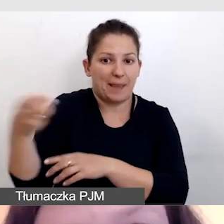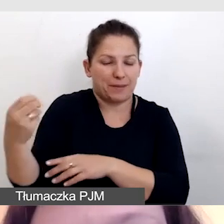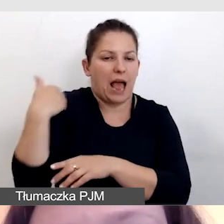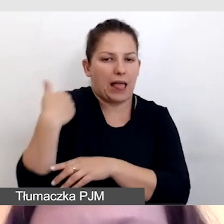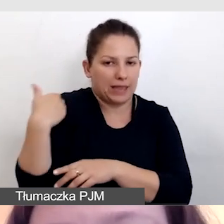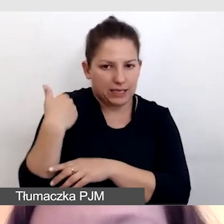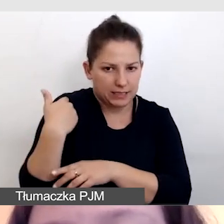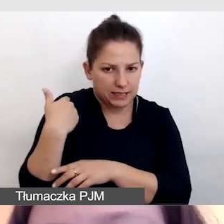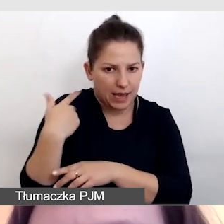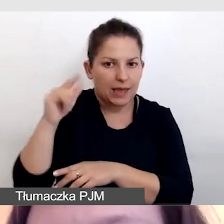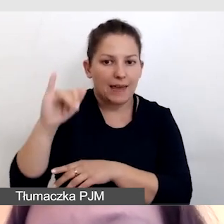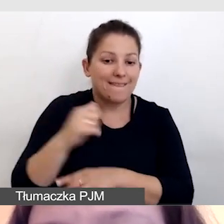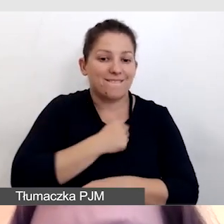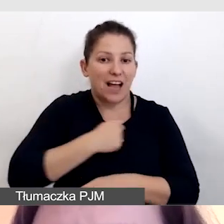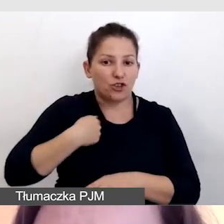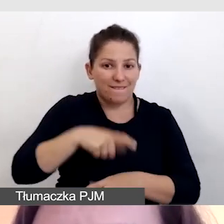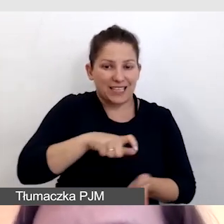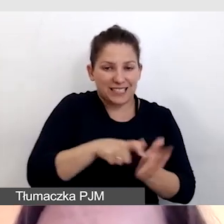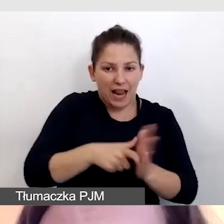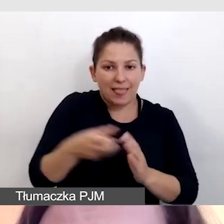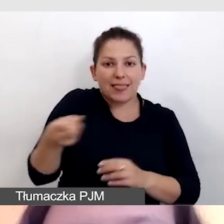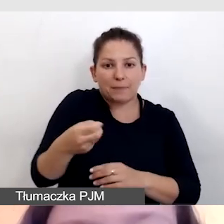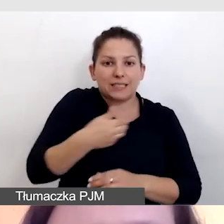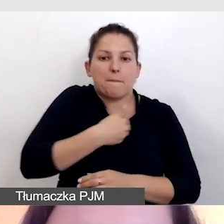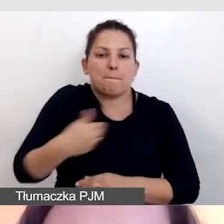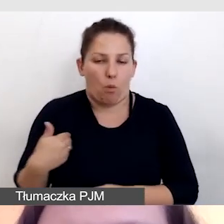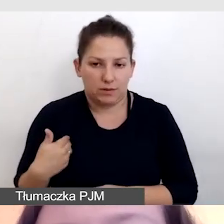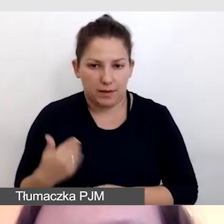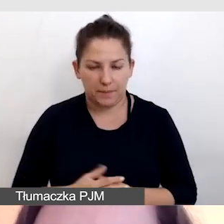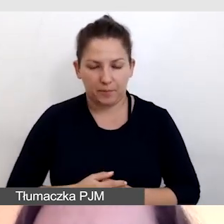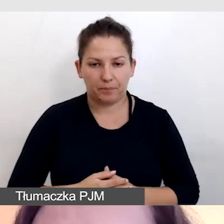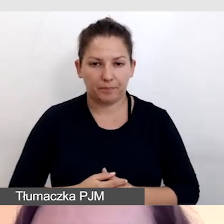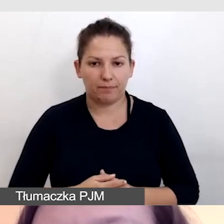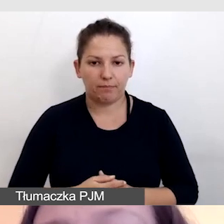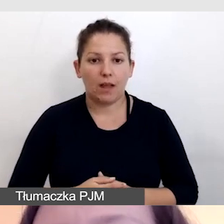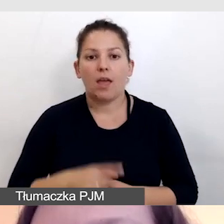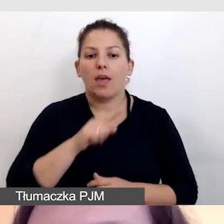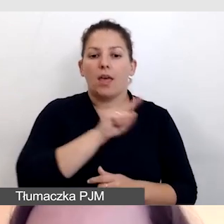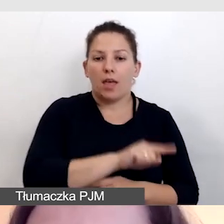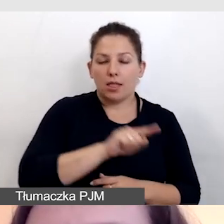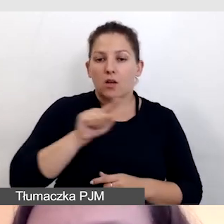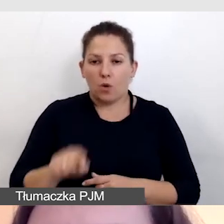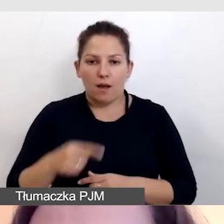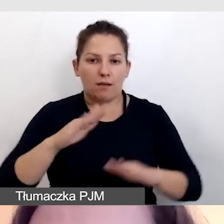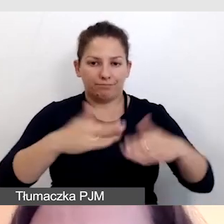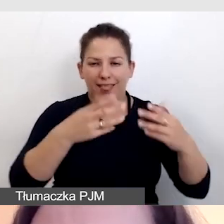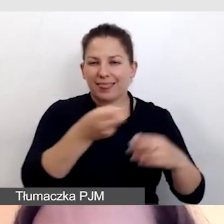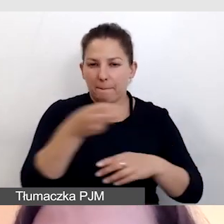i w Warszawie, na sali, napisy polskie. Jedne i drugie były wyświetlane na stronach internetowych,